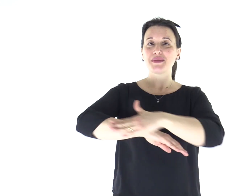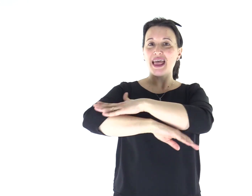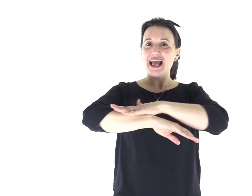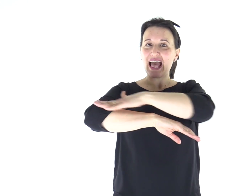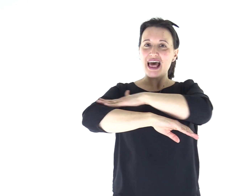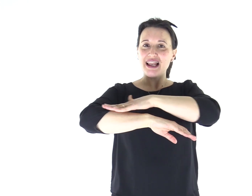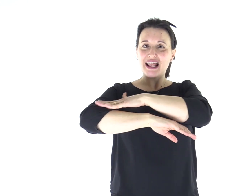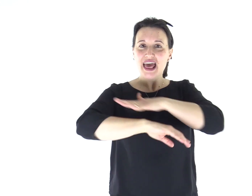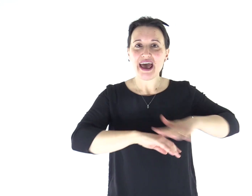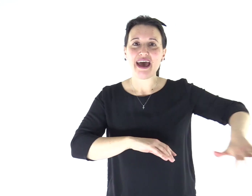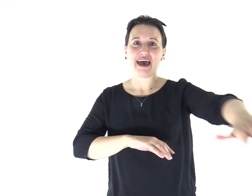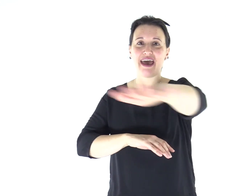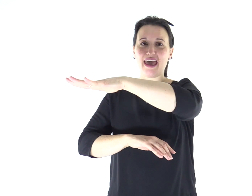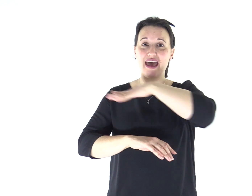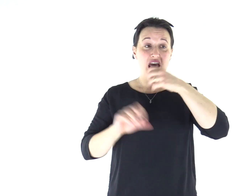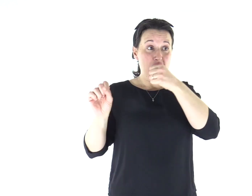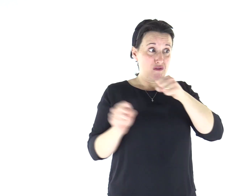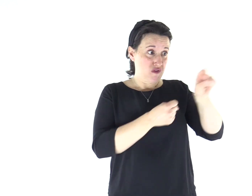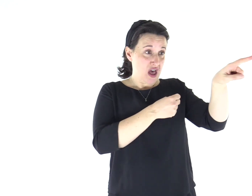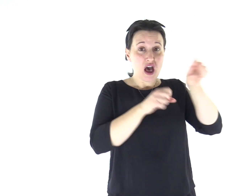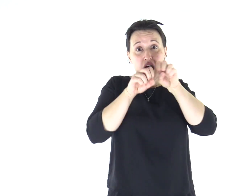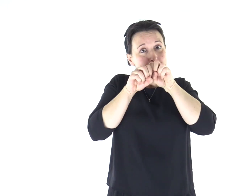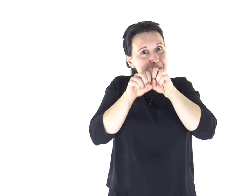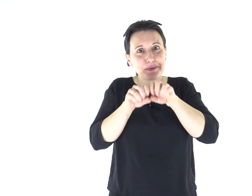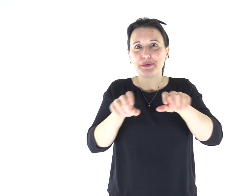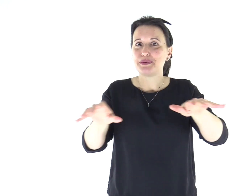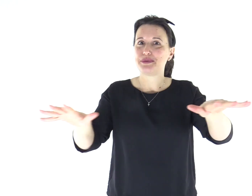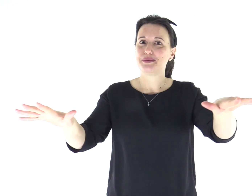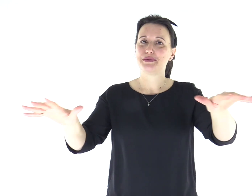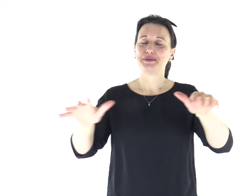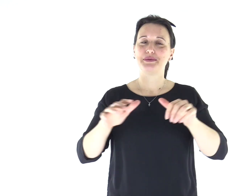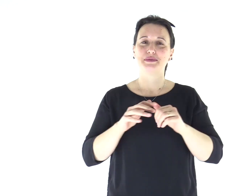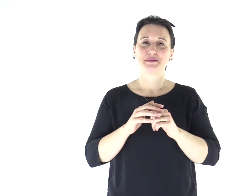La sua fama si diffuse subito dovunque, in tutta la regione della Galilea.